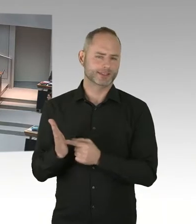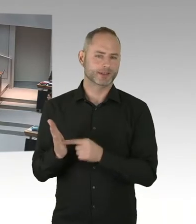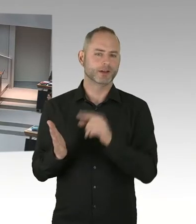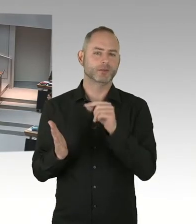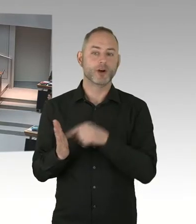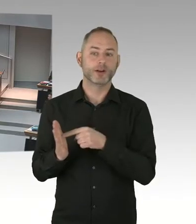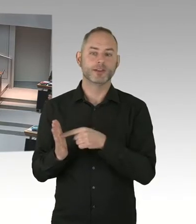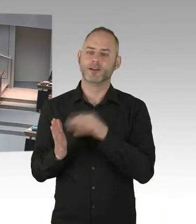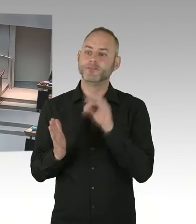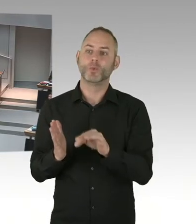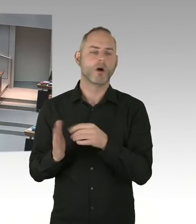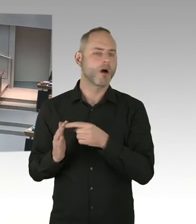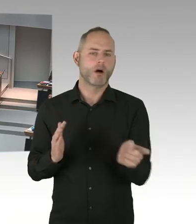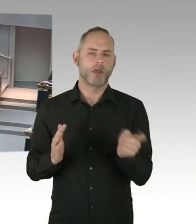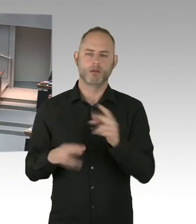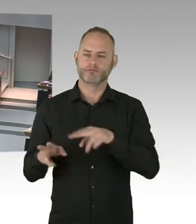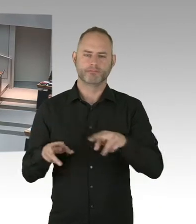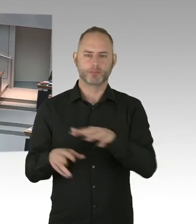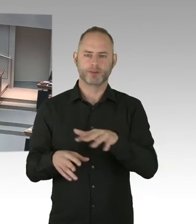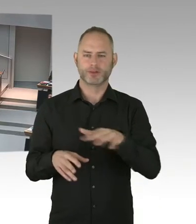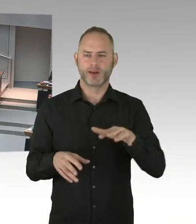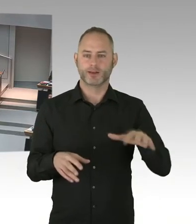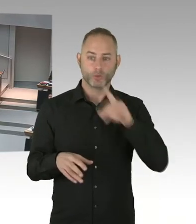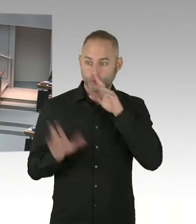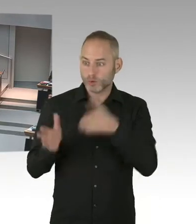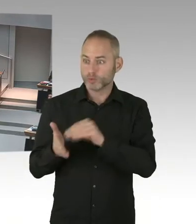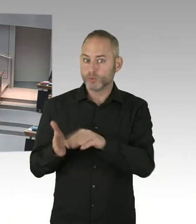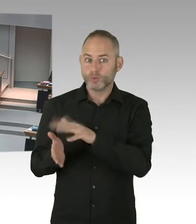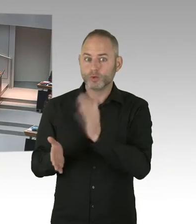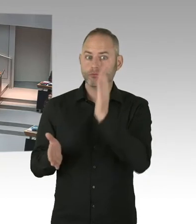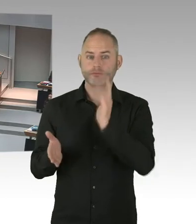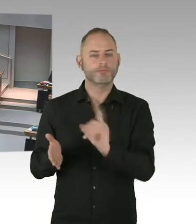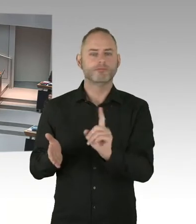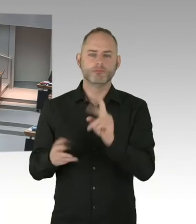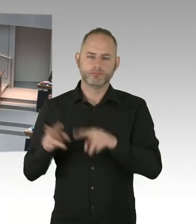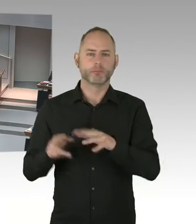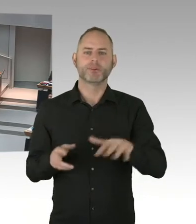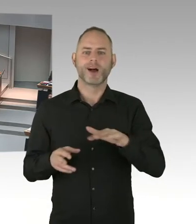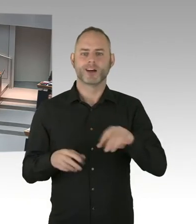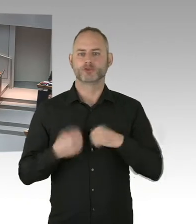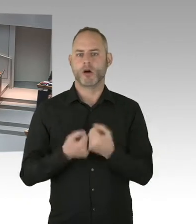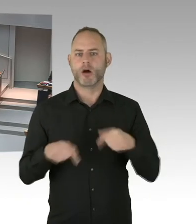ich denke mir, da kann er sich selber zu äußern, aber ich fühle mich dem-, (Zwischenrufe) ich fühle mich dem Gesetz verpflichtet.